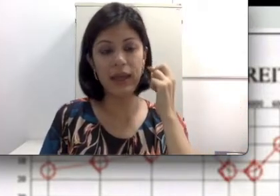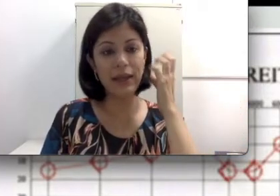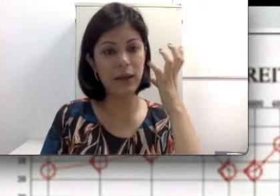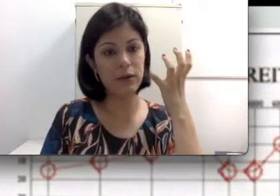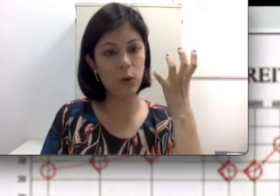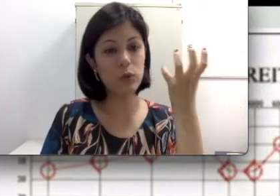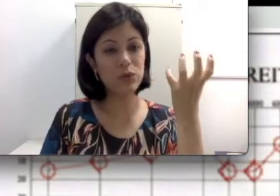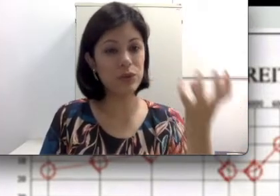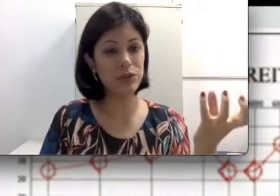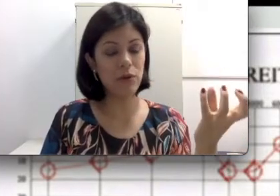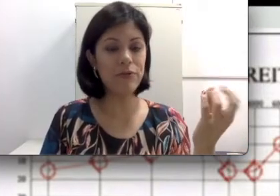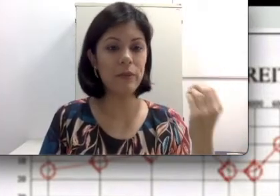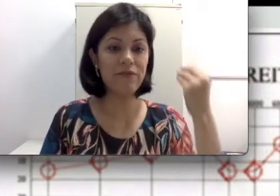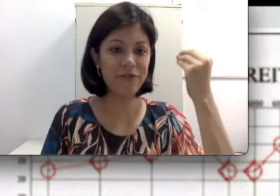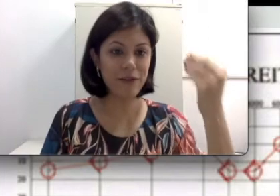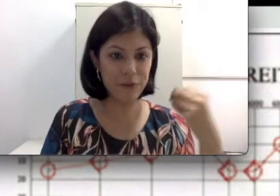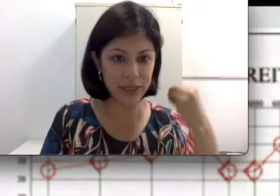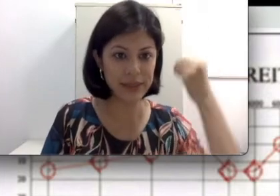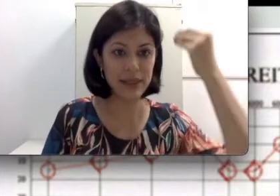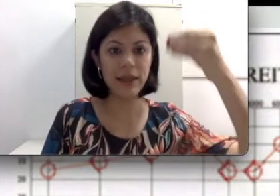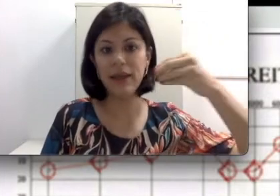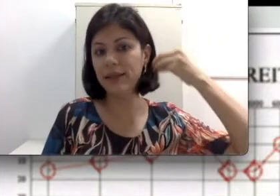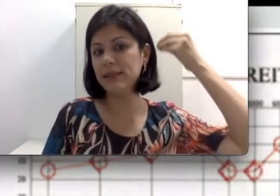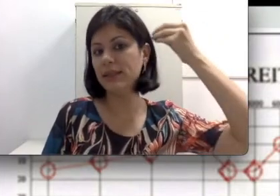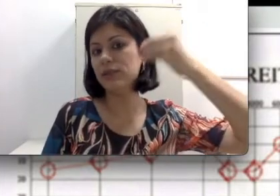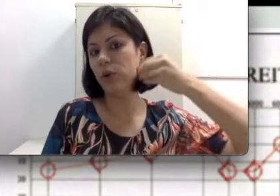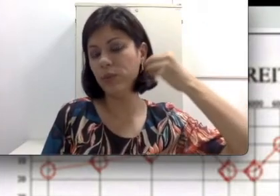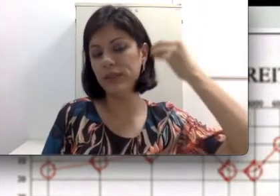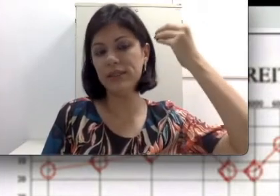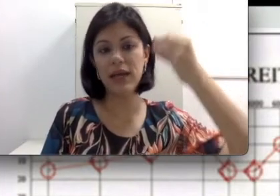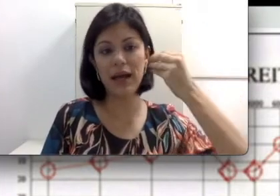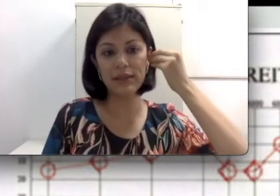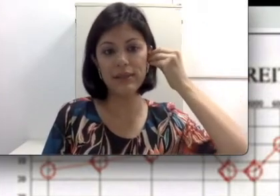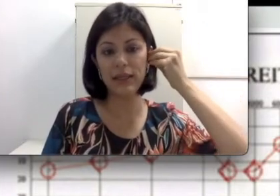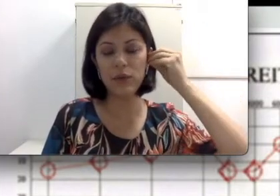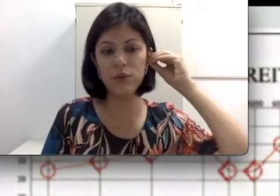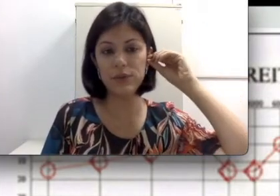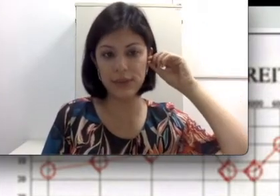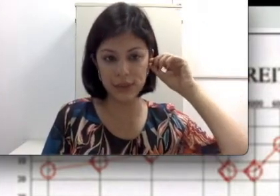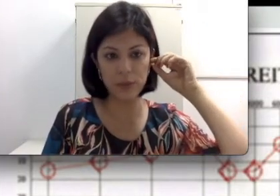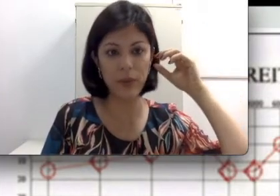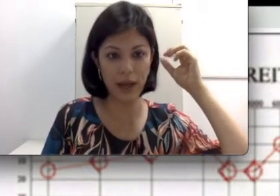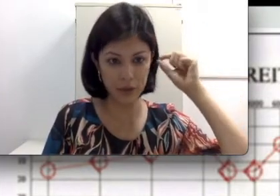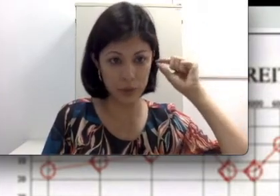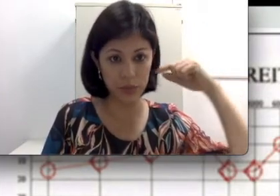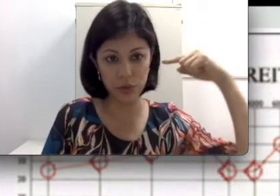é construído de tal forma a favorecer essas ondas a serem conduzidas para o meato acústico